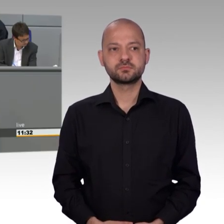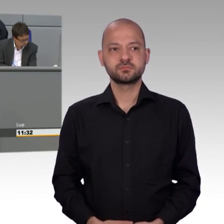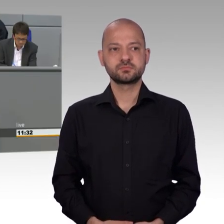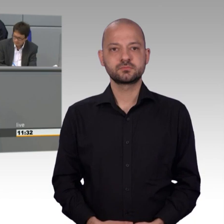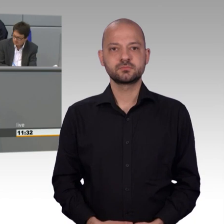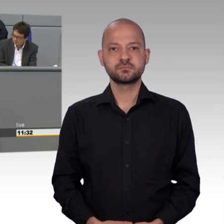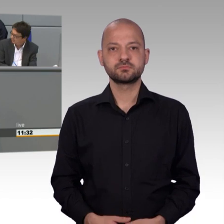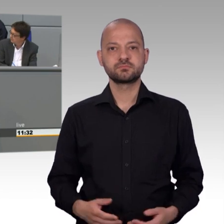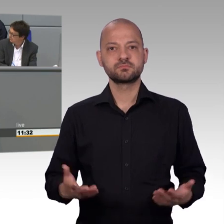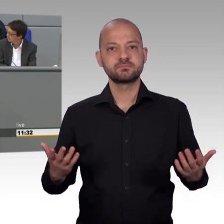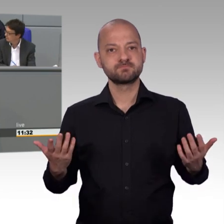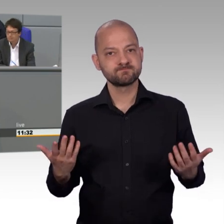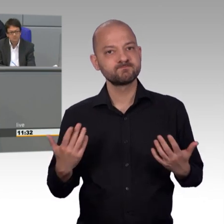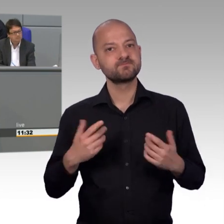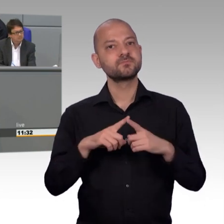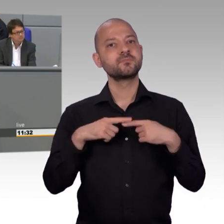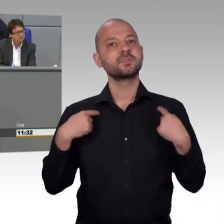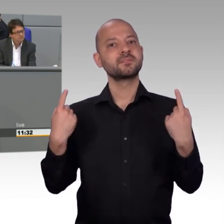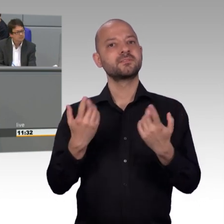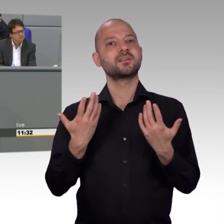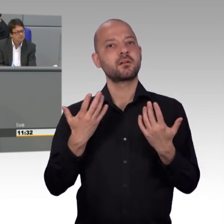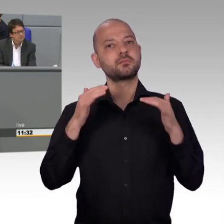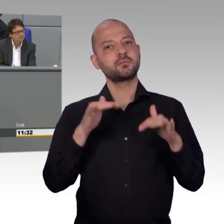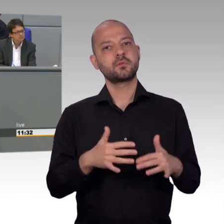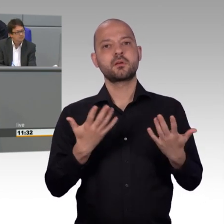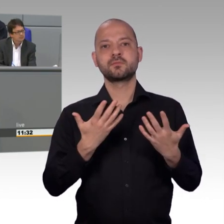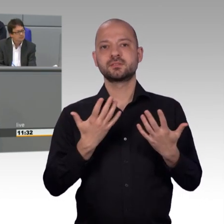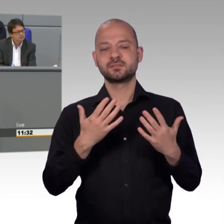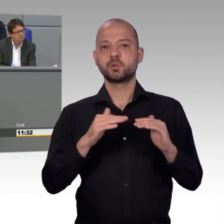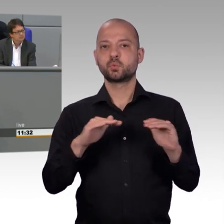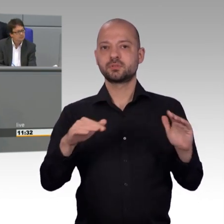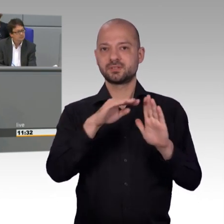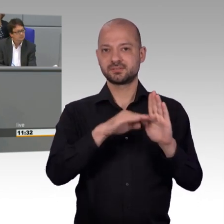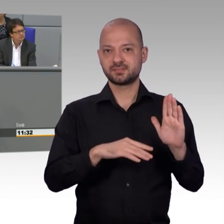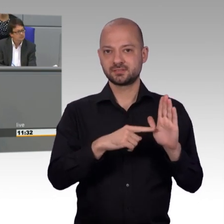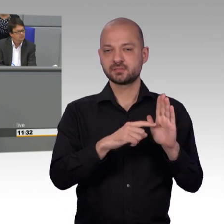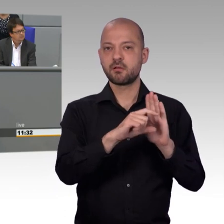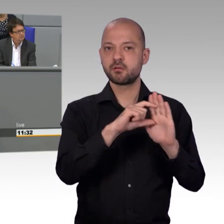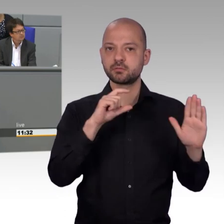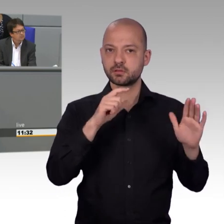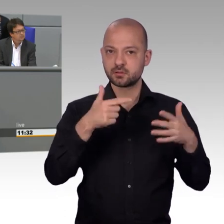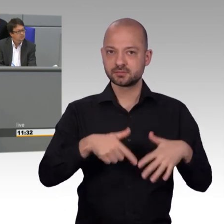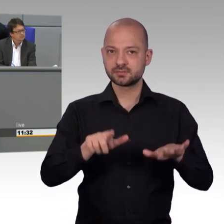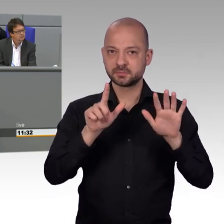und gleichzeitig den Abgeordneten und Bundesbehörden auf die Finger schauen. Wir als Alternative für Deutschland